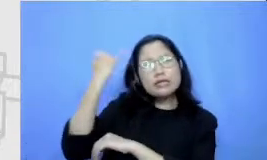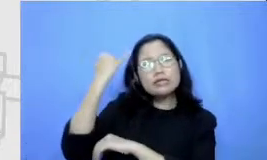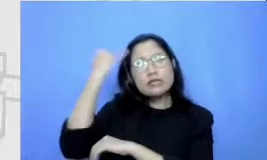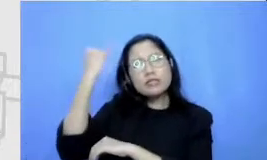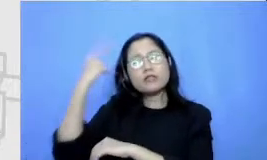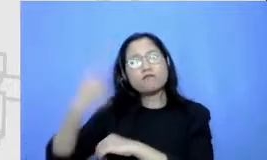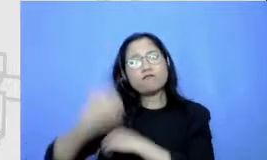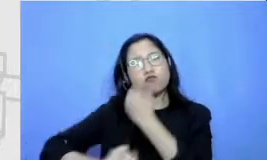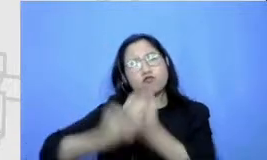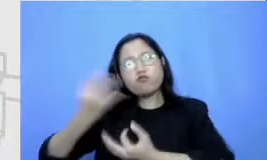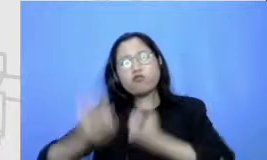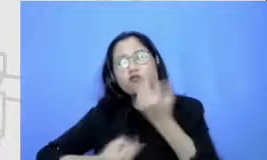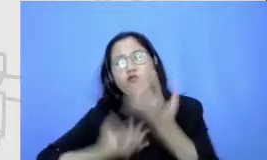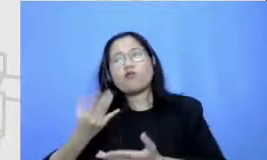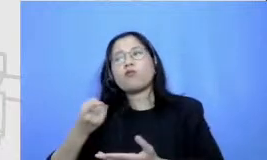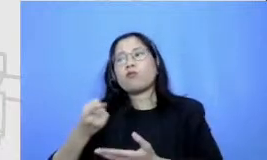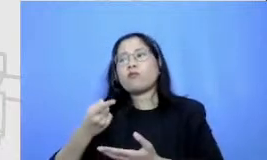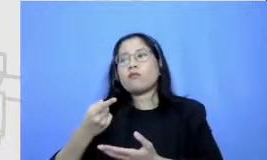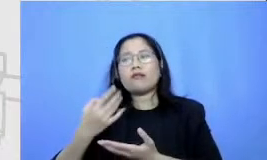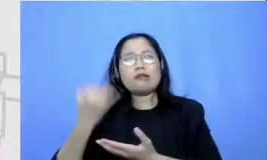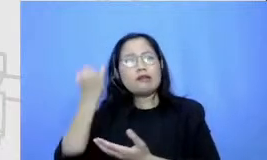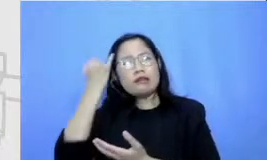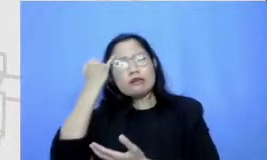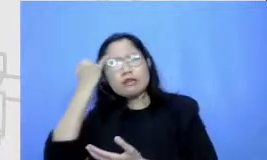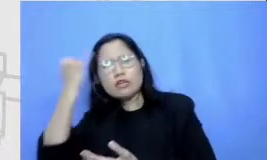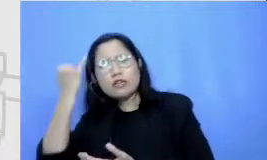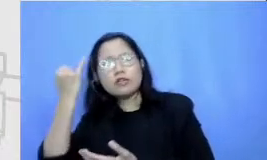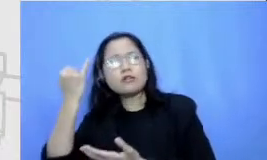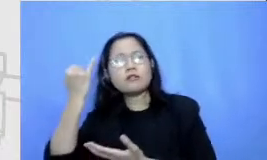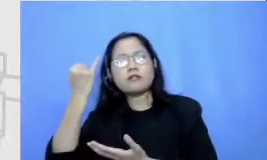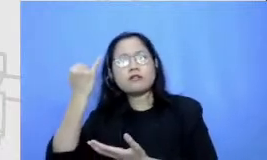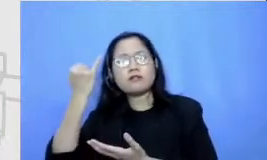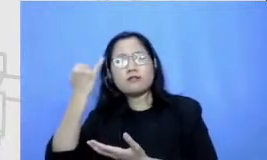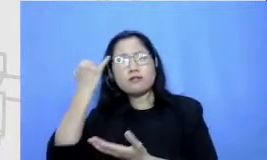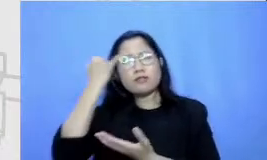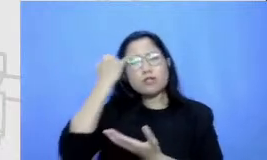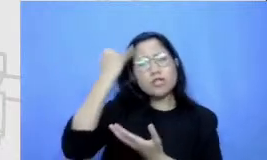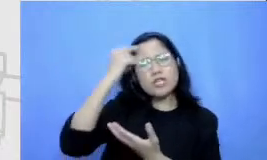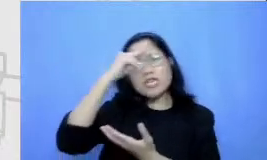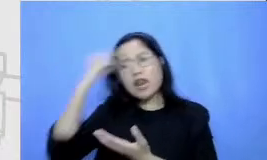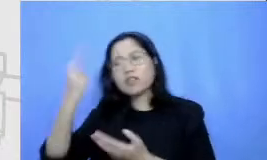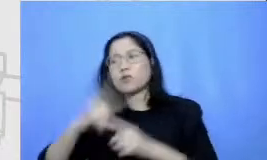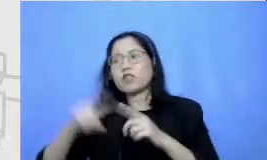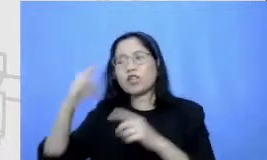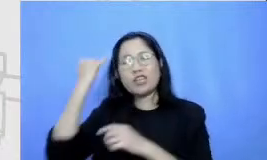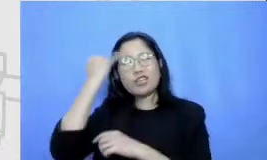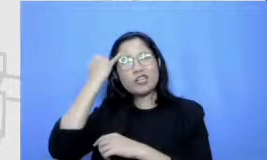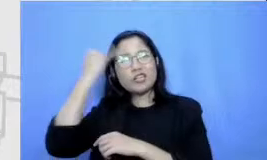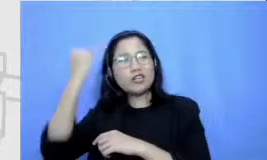seperti set seberapapun seperti tidak relevan tapi jangan-jangan nanti relevan tuangkan saja